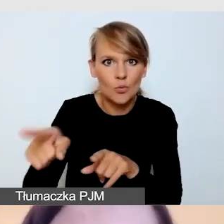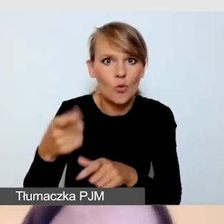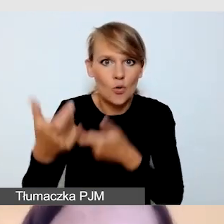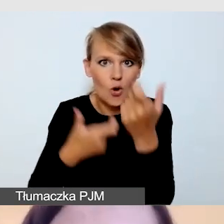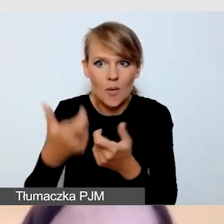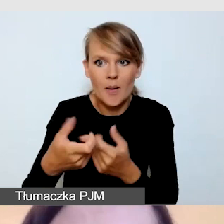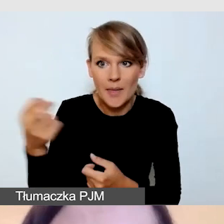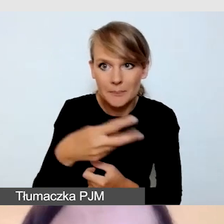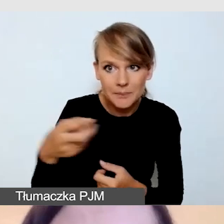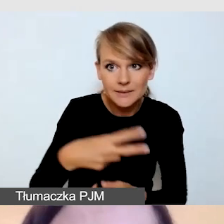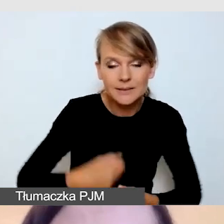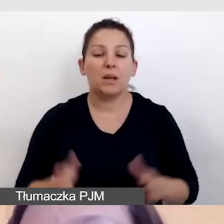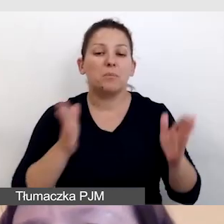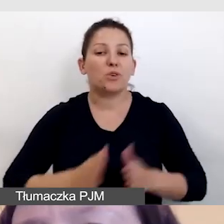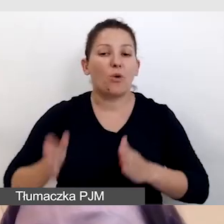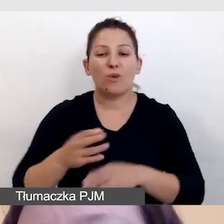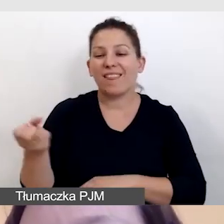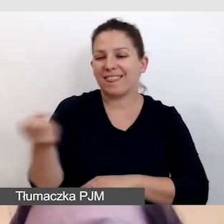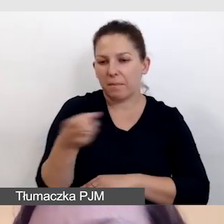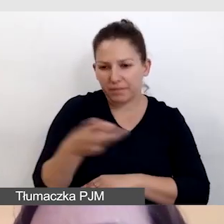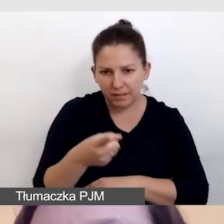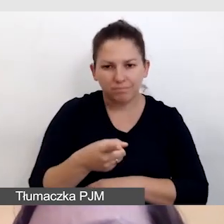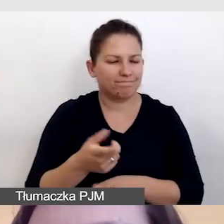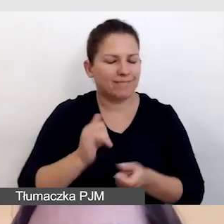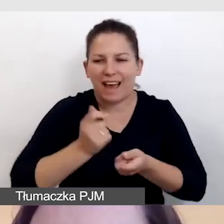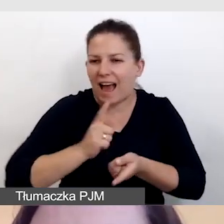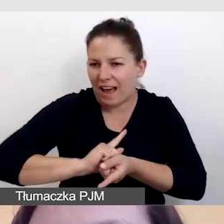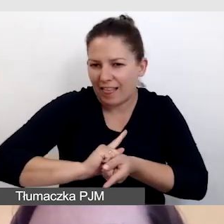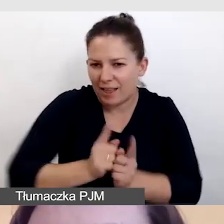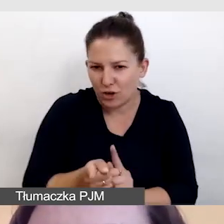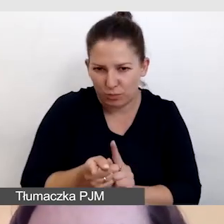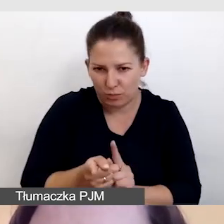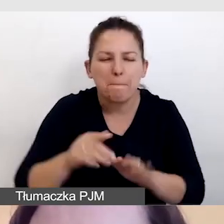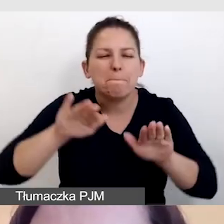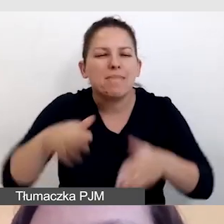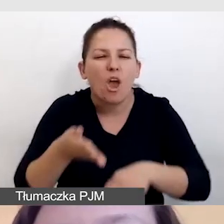przygotuje nam napisy z możliwie jak najmniejszym opóźnieniem.